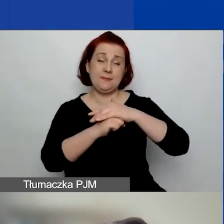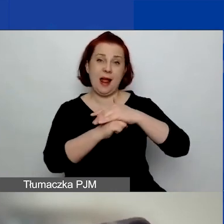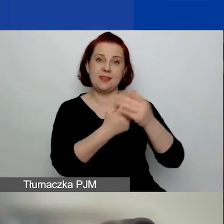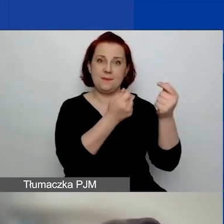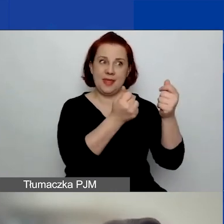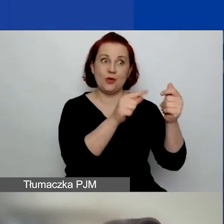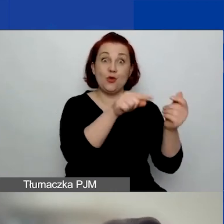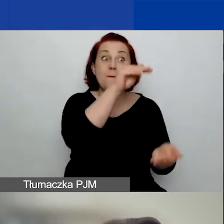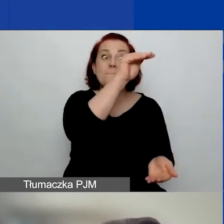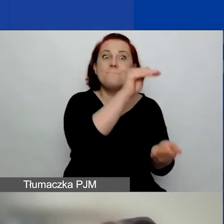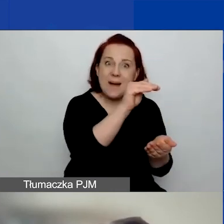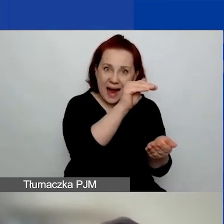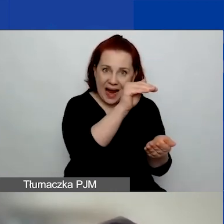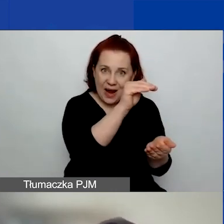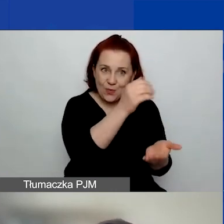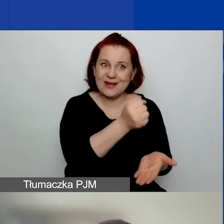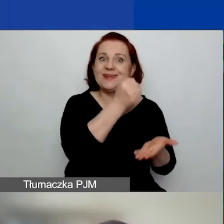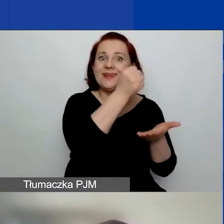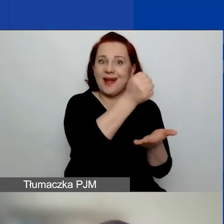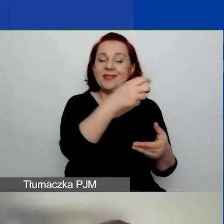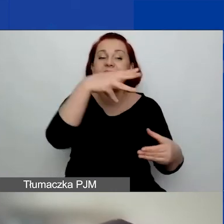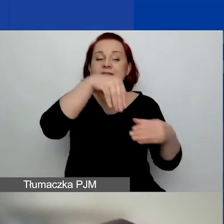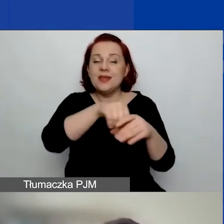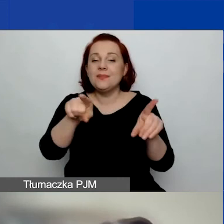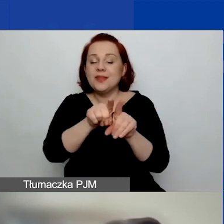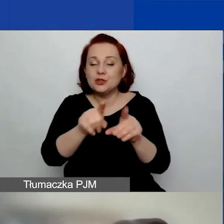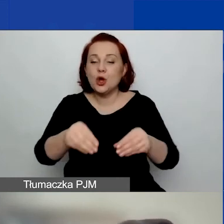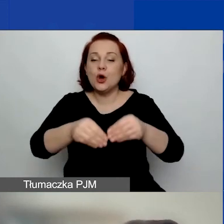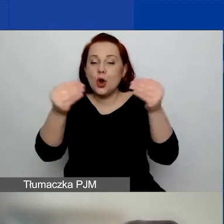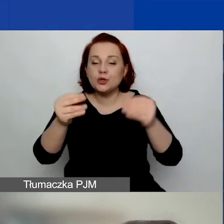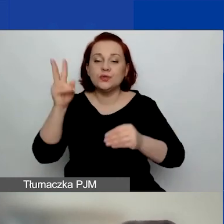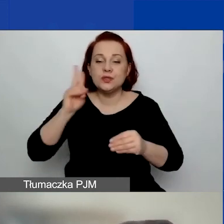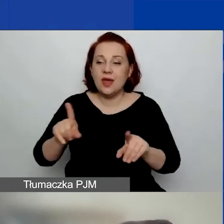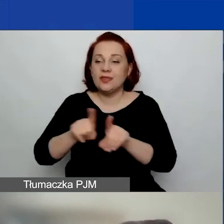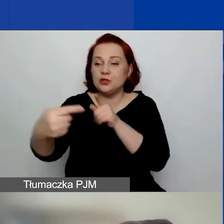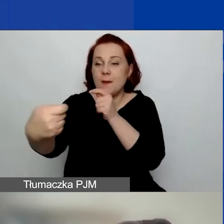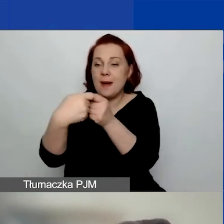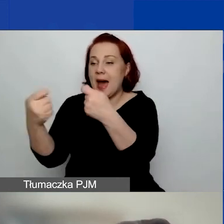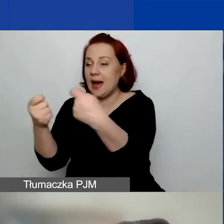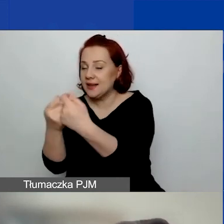wraz z rozwojem instytucjonalnym i partnerami z Państw-Darczyńców,